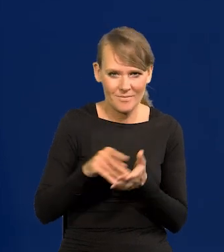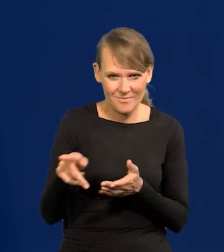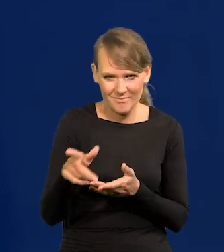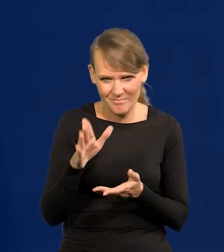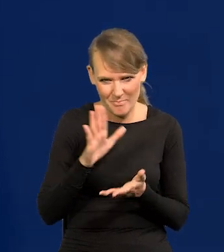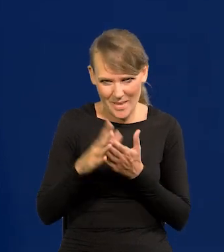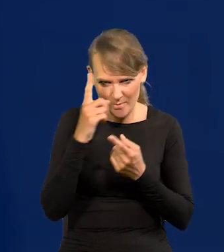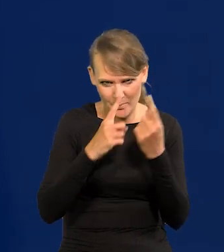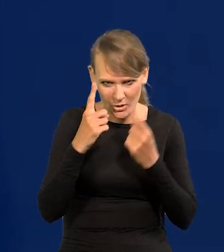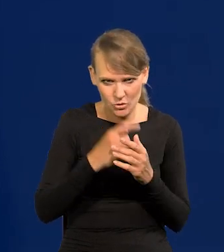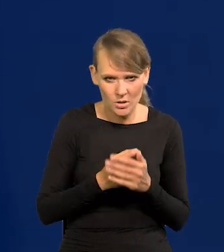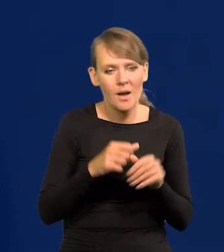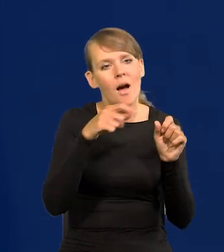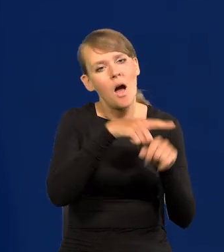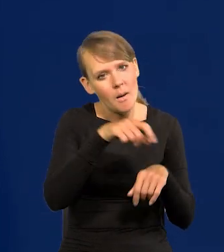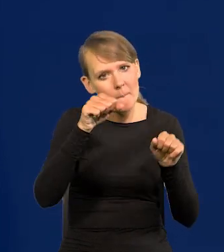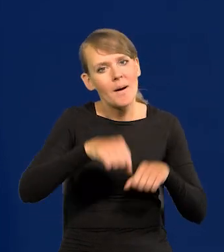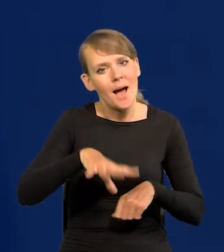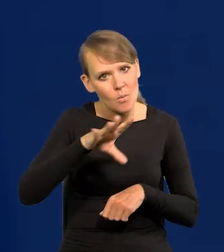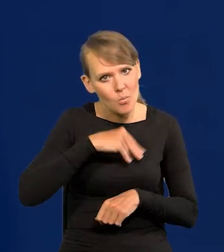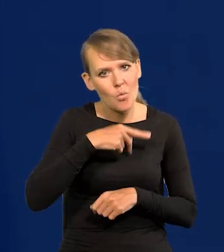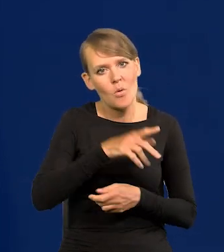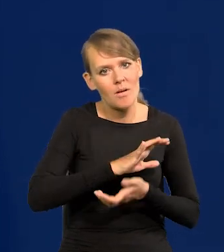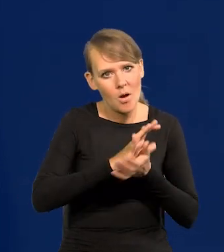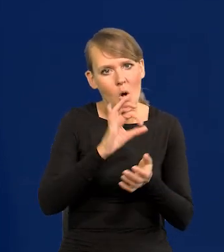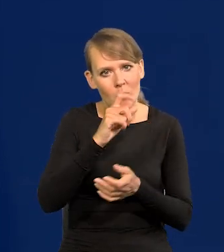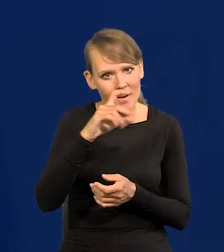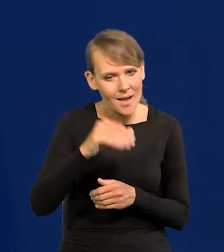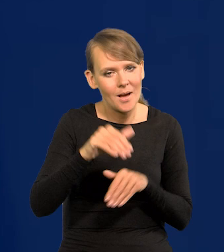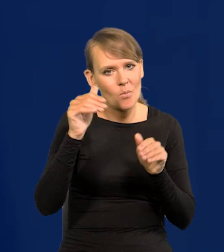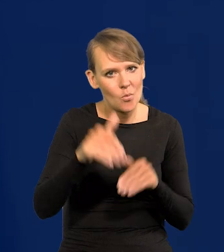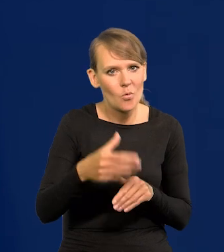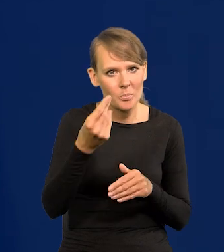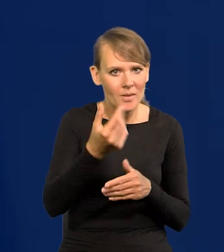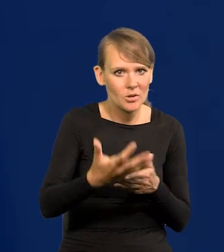że bank mógł wyemitować obligacje i ściągnąć pieniądze z rynku